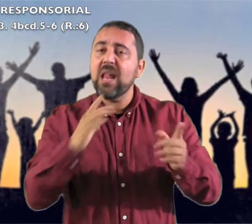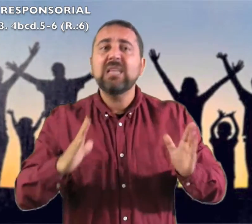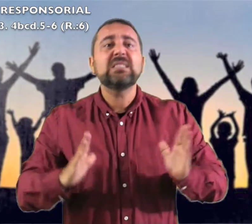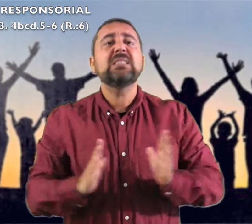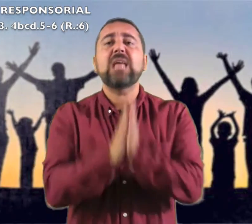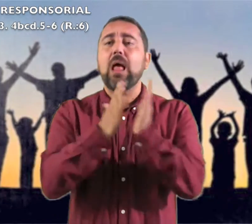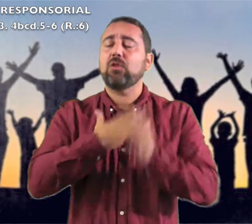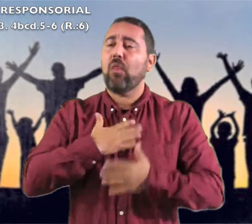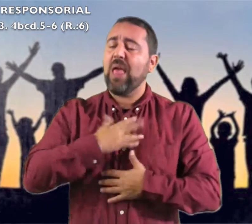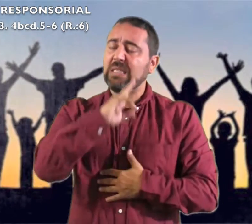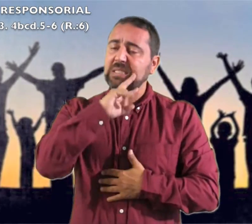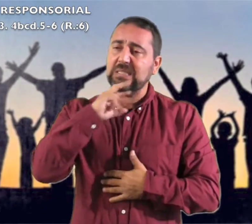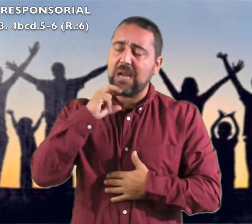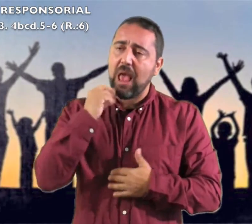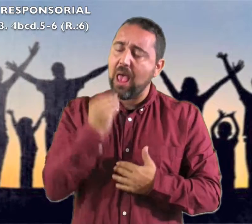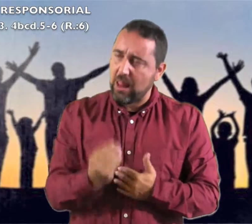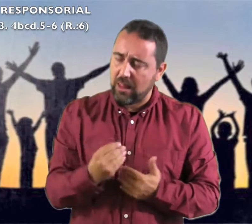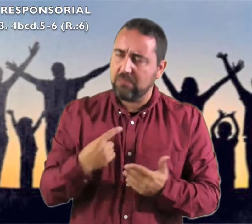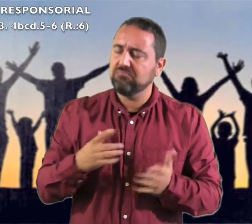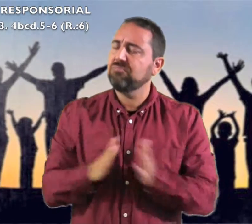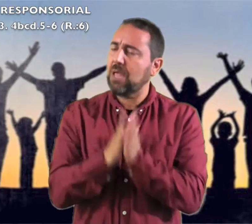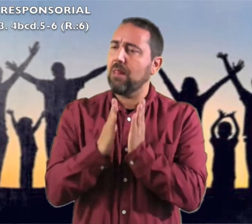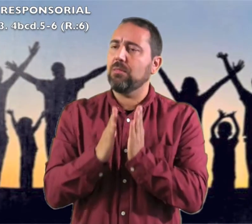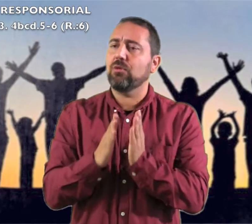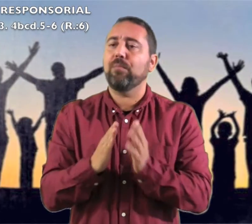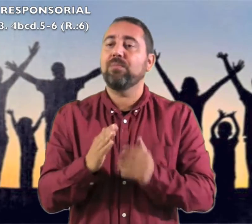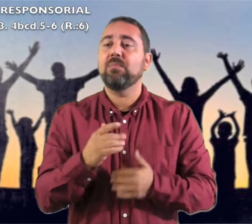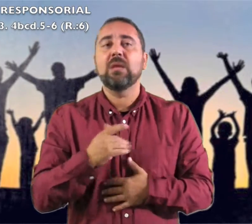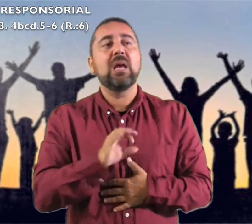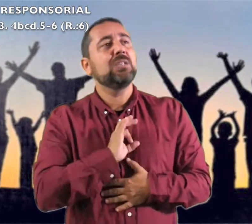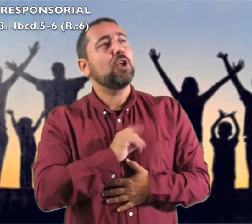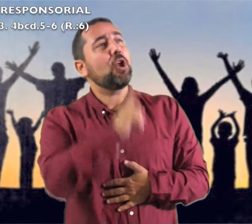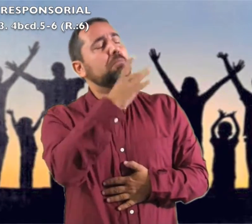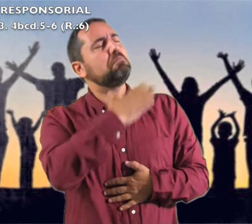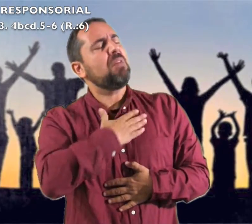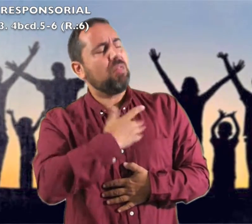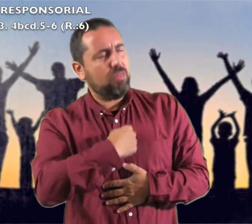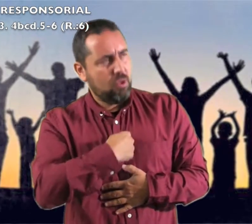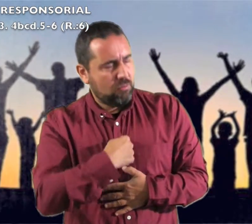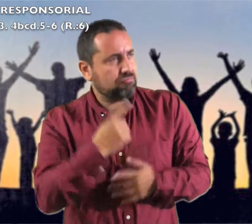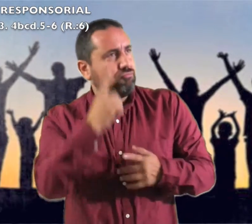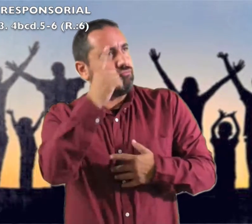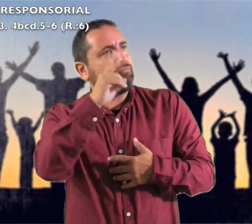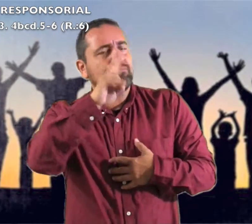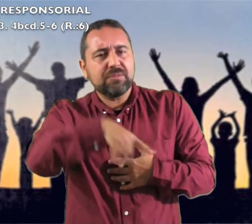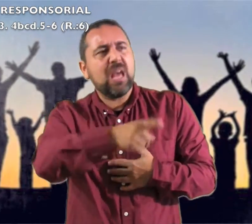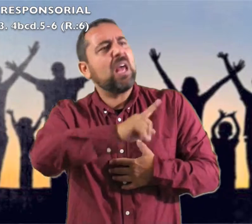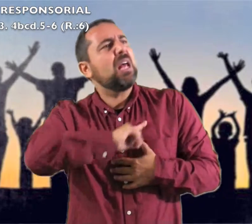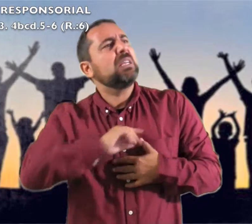en medio de ti el Santo de Israel"